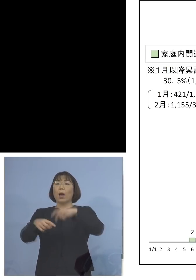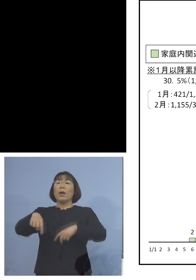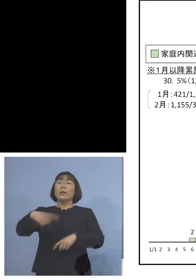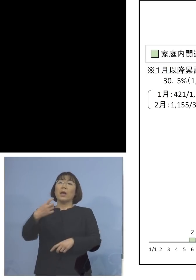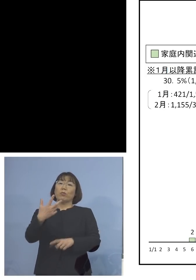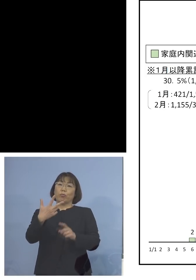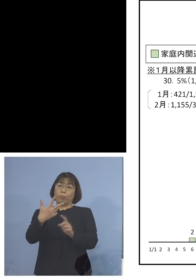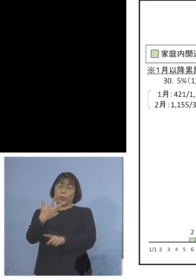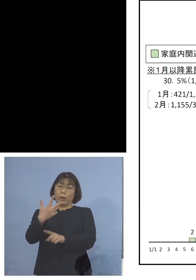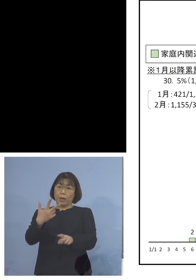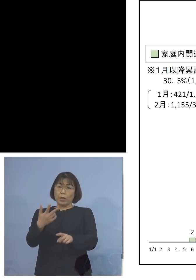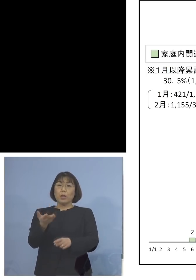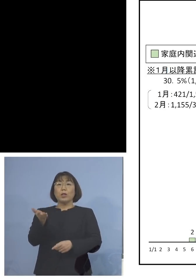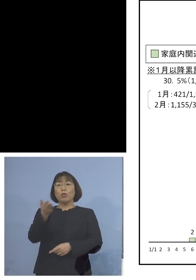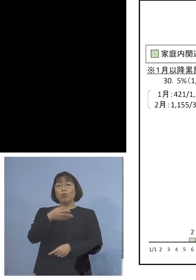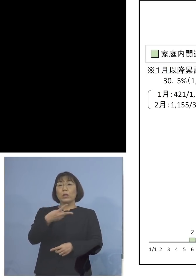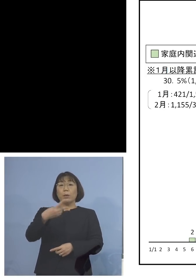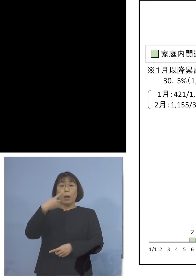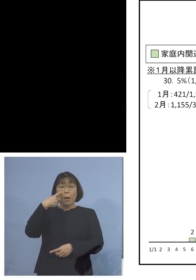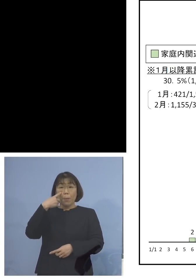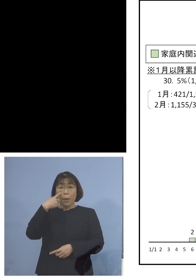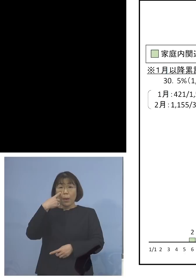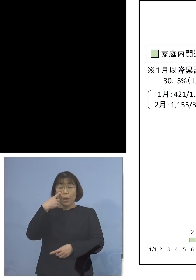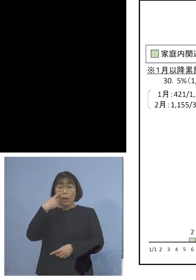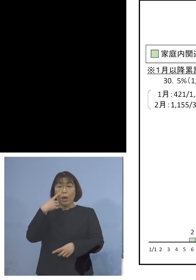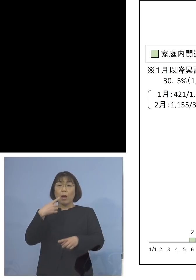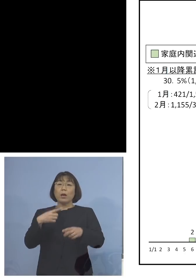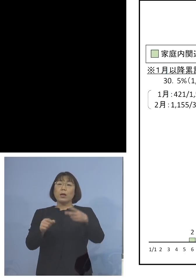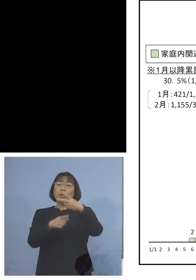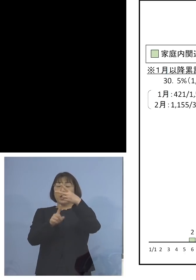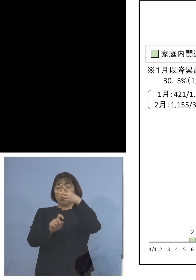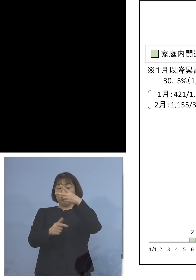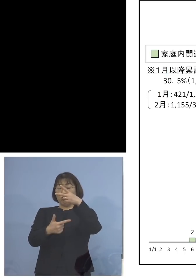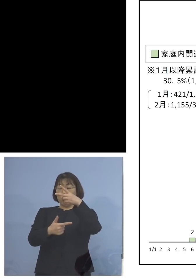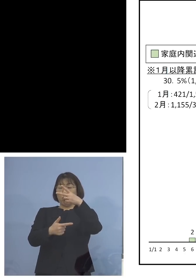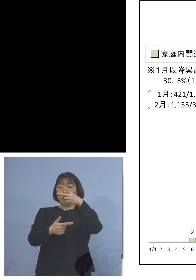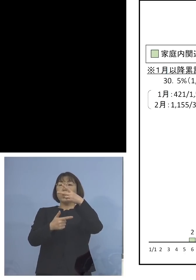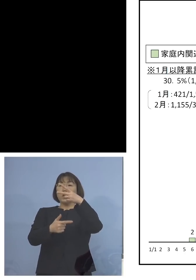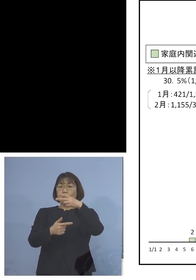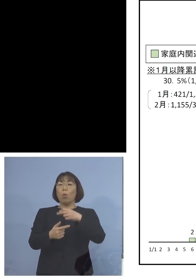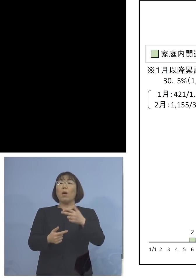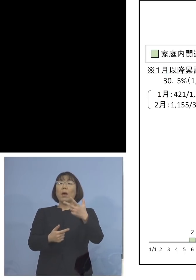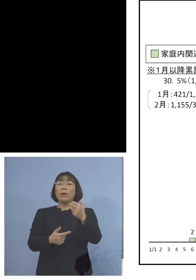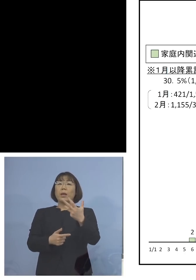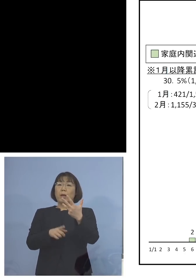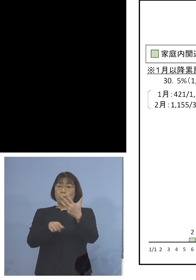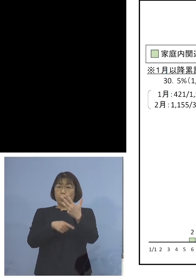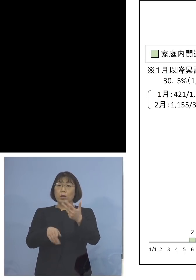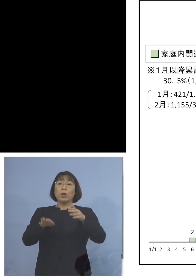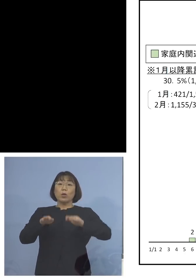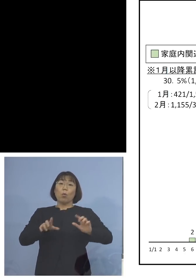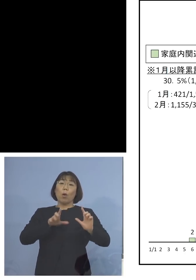2番目に高かったのが16日78（人） そして今日発表の75（人）